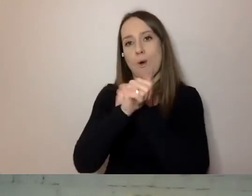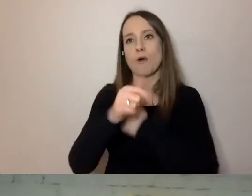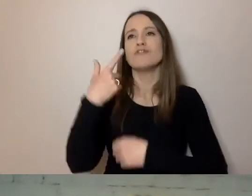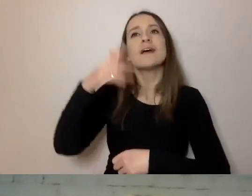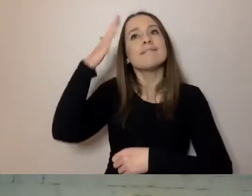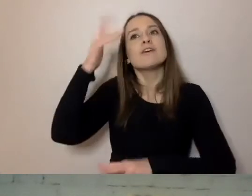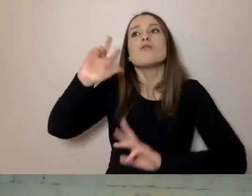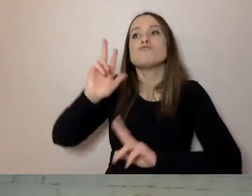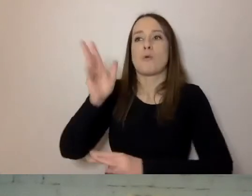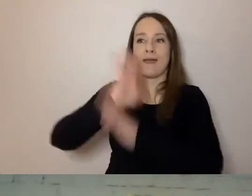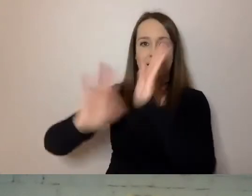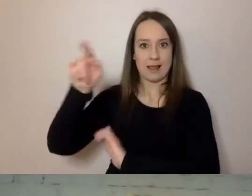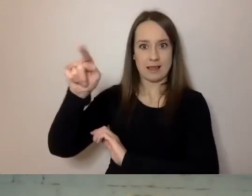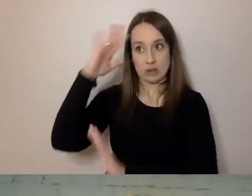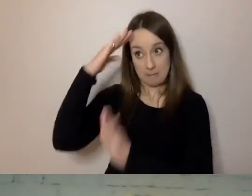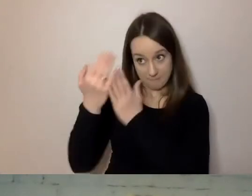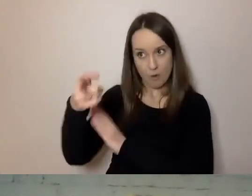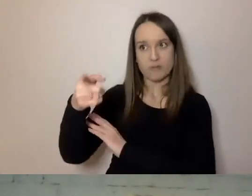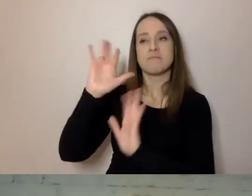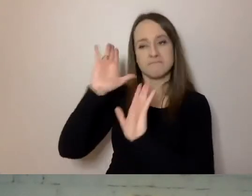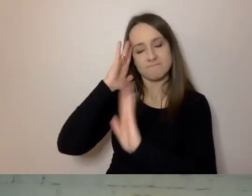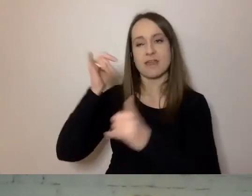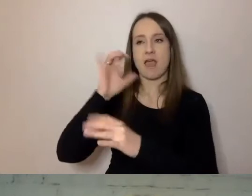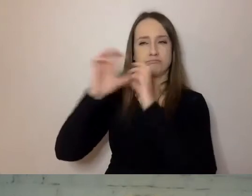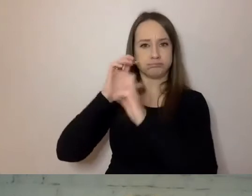Jeśli wiemy, jaka grupa klientów dominuje,